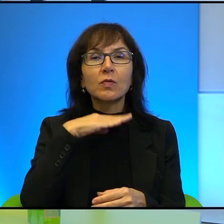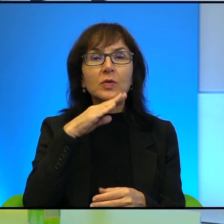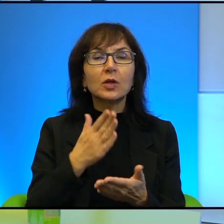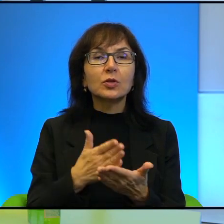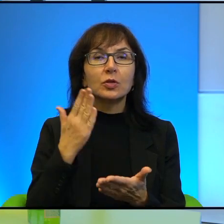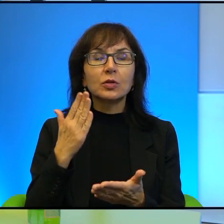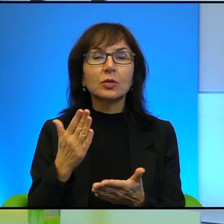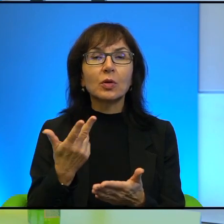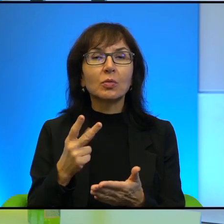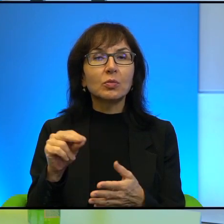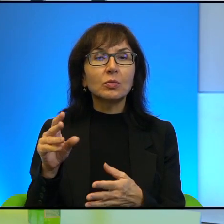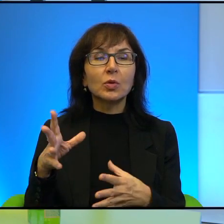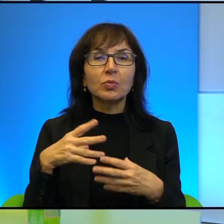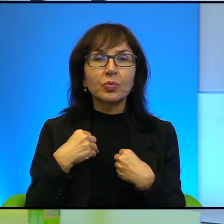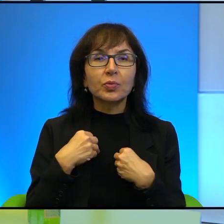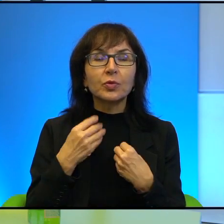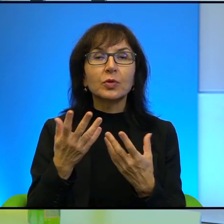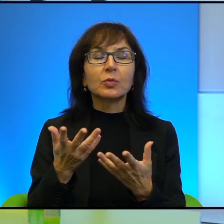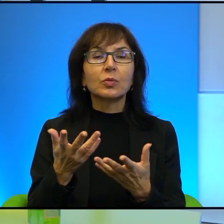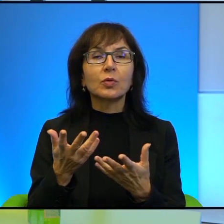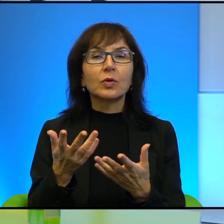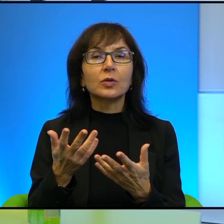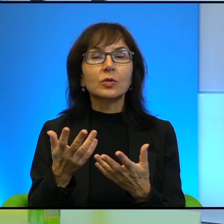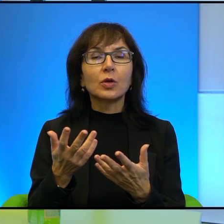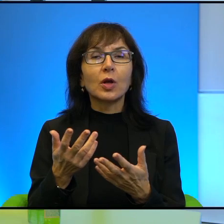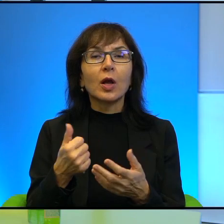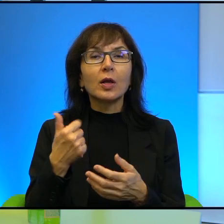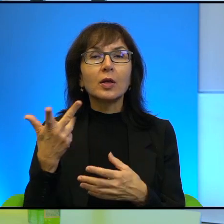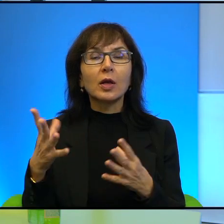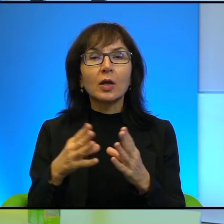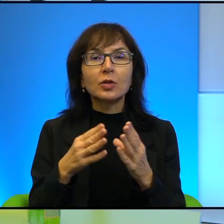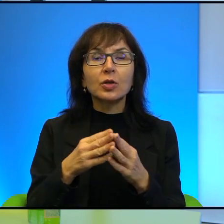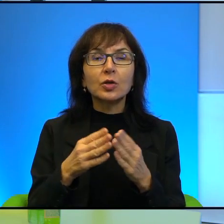siebie świadomości, że te kilkadziesiąt kilometrów, bo jeszcze mówimy o obszarze